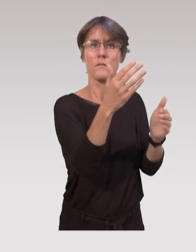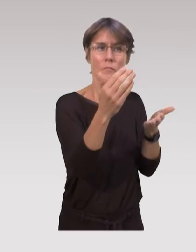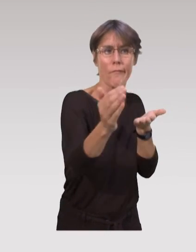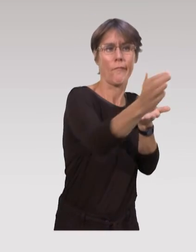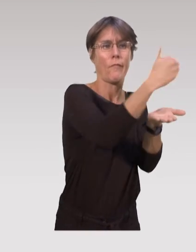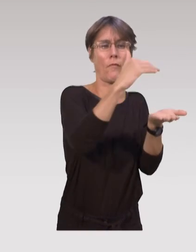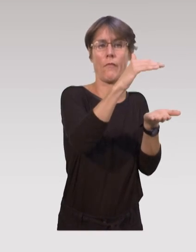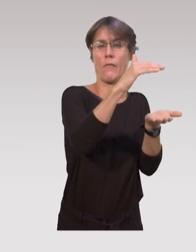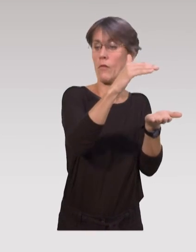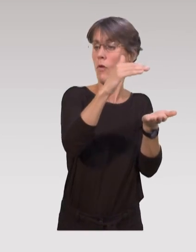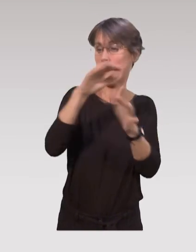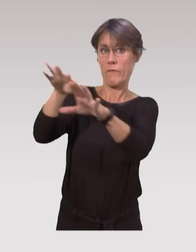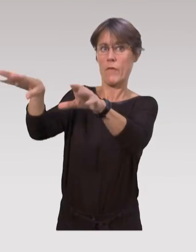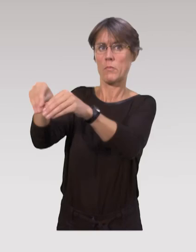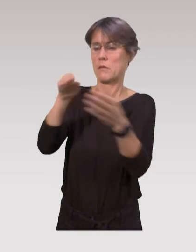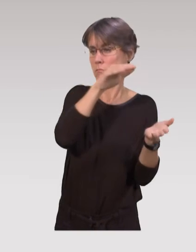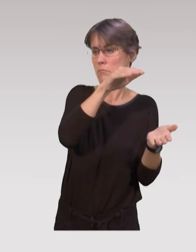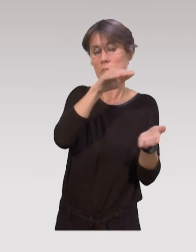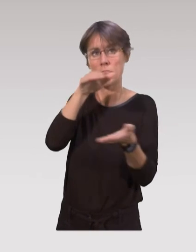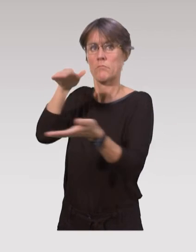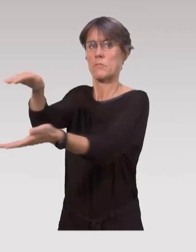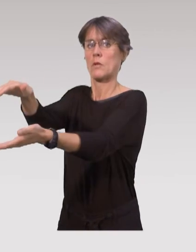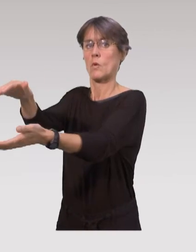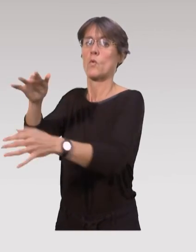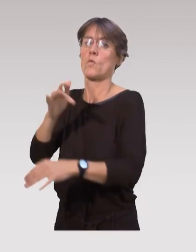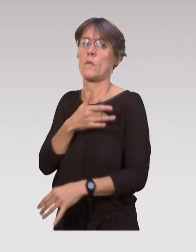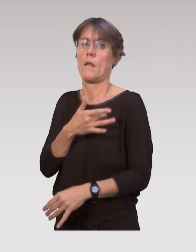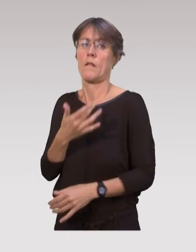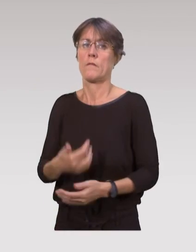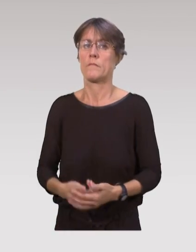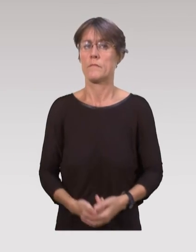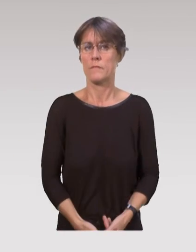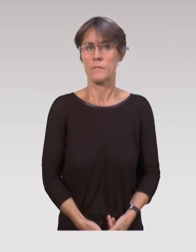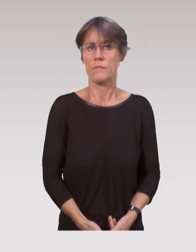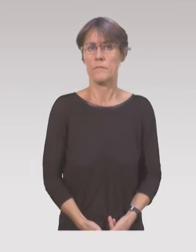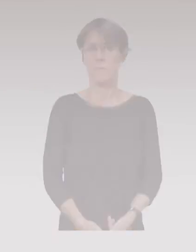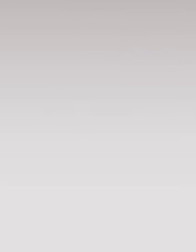et que ça constitue un apport vraiment idéal pour les familles.